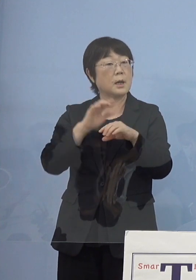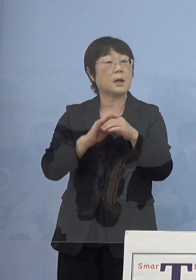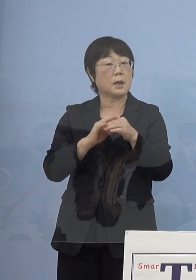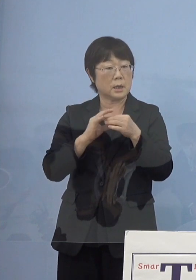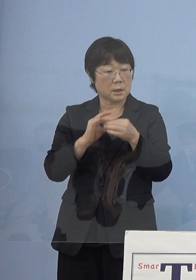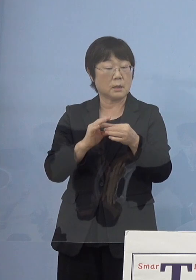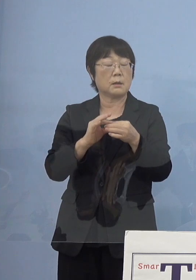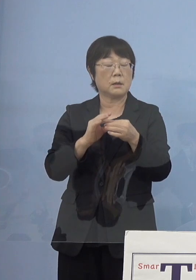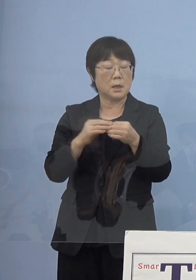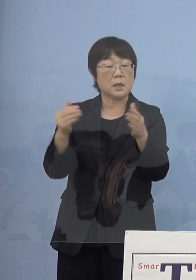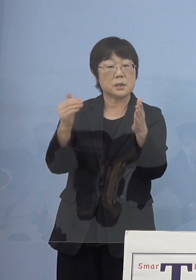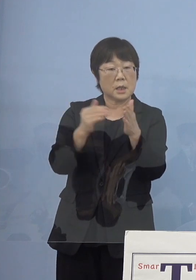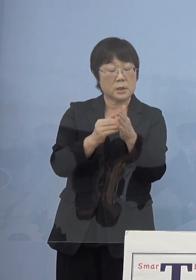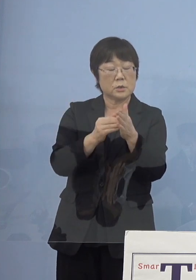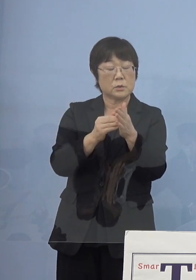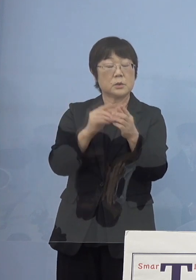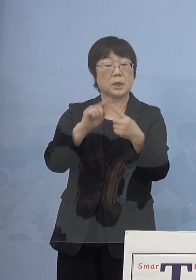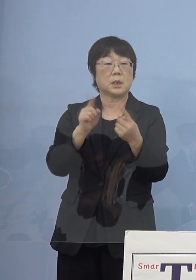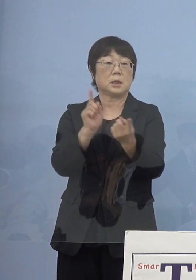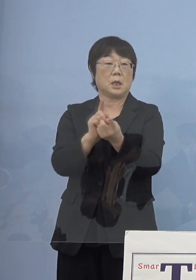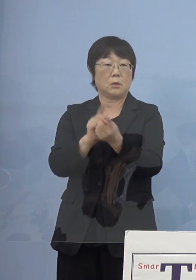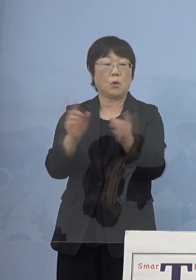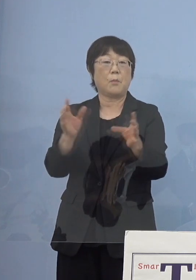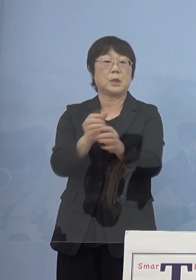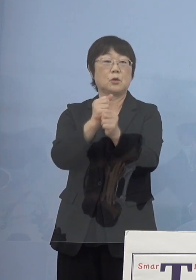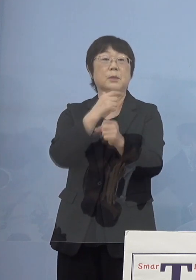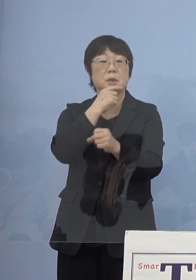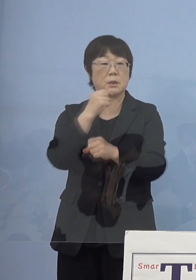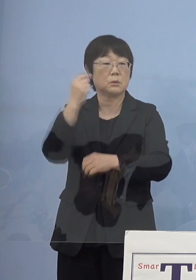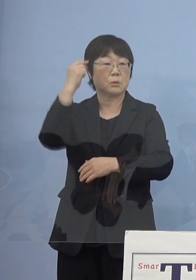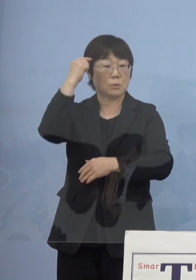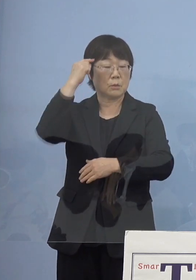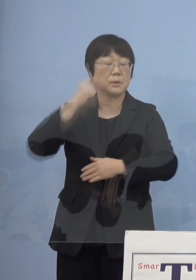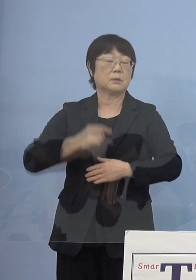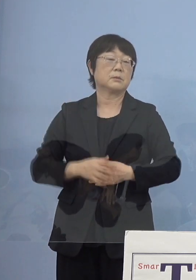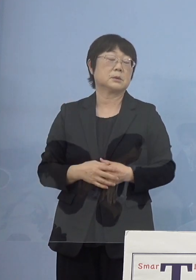最終的な対応これを取りまとめたいと このように考えております